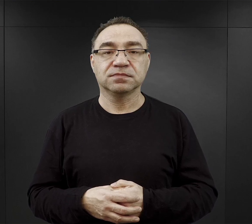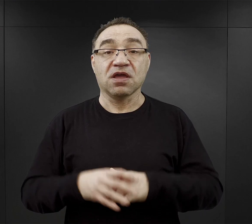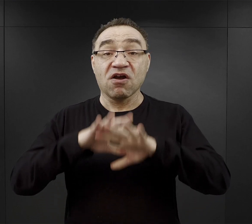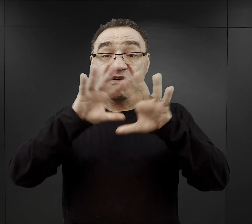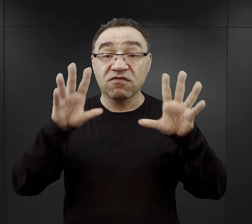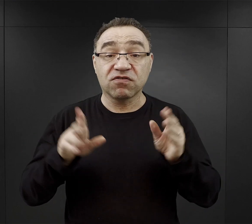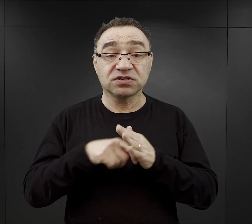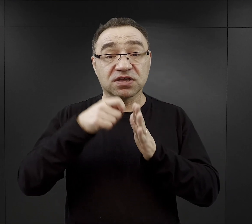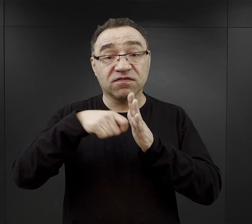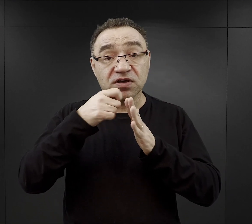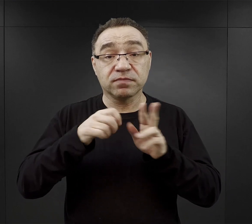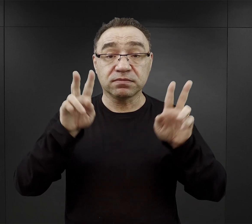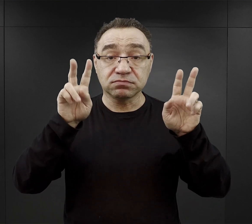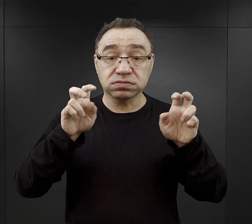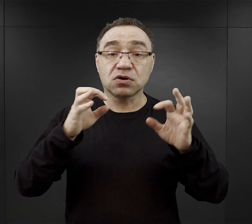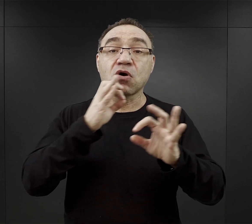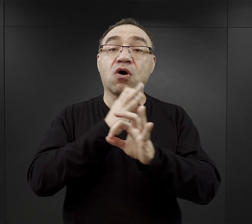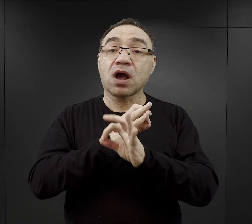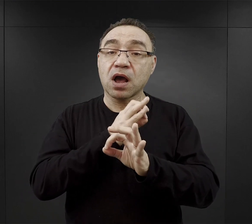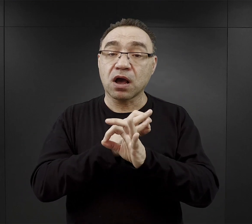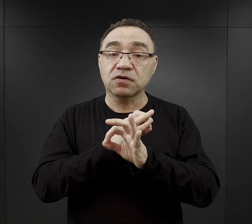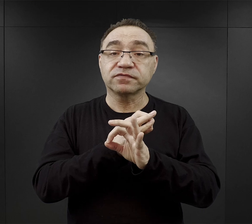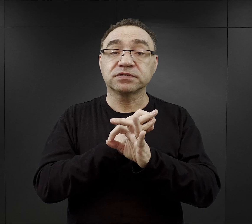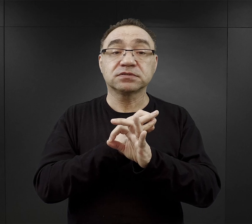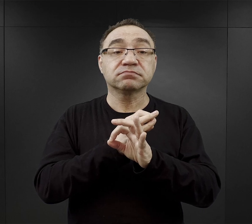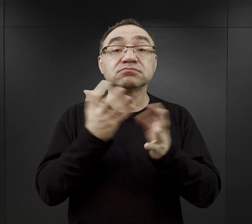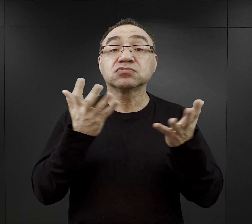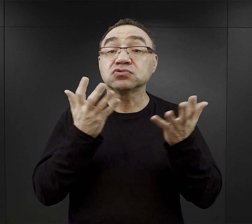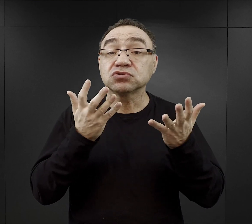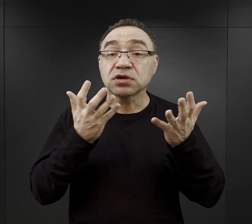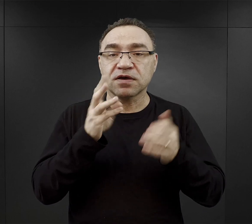Wszystkie podcasty z cyklu „O Auschwitz” znaleźć można na stronie